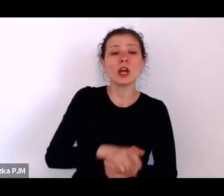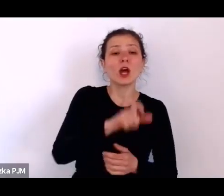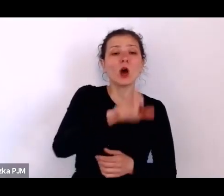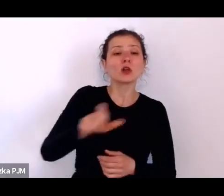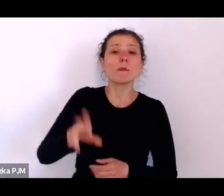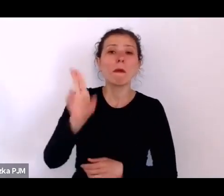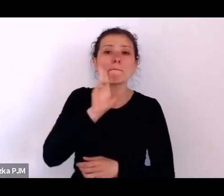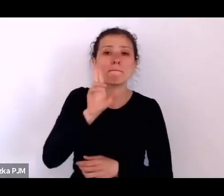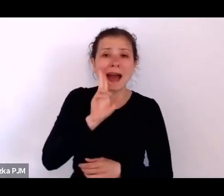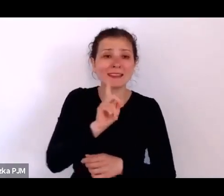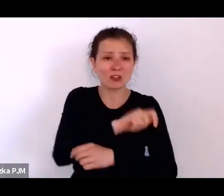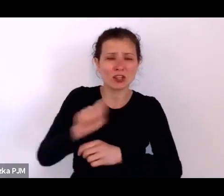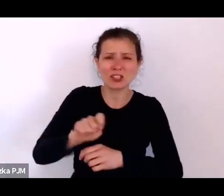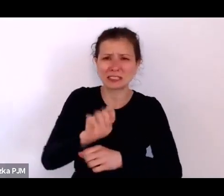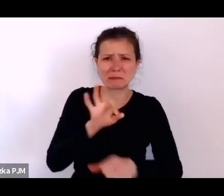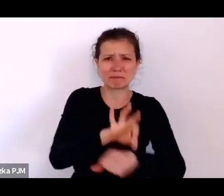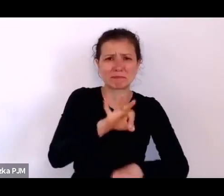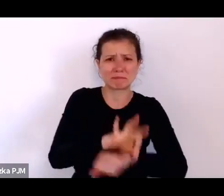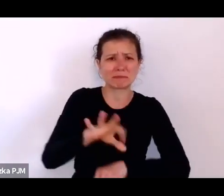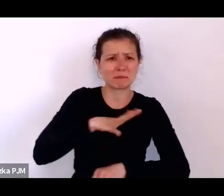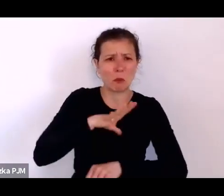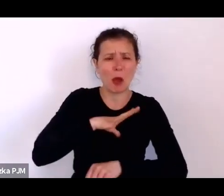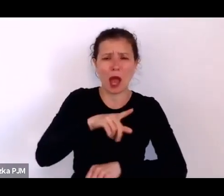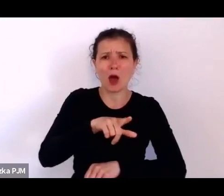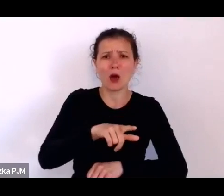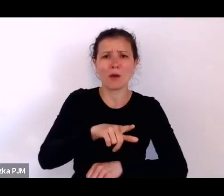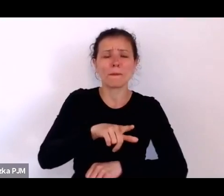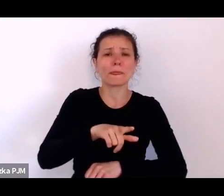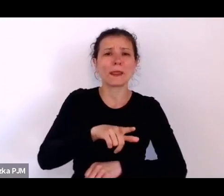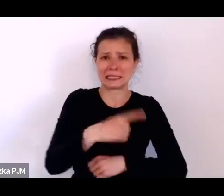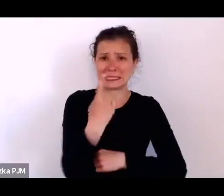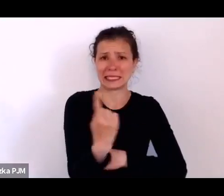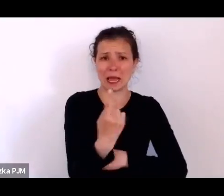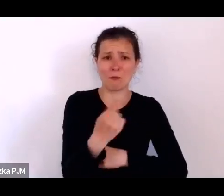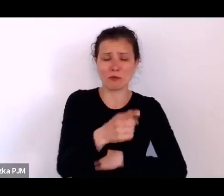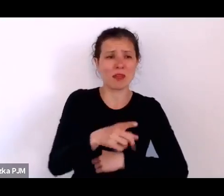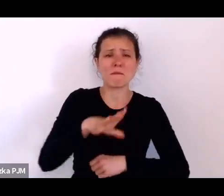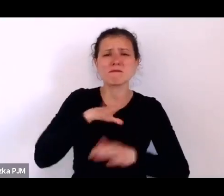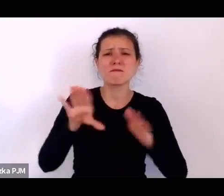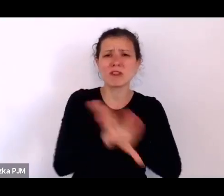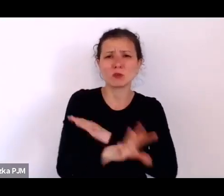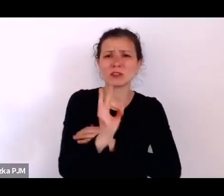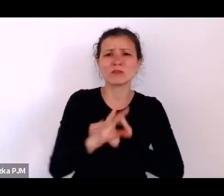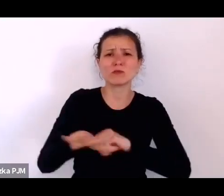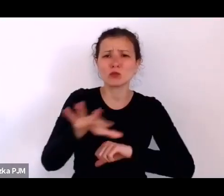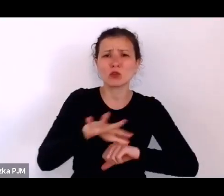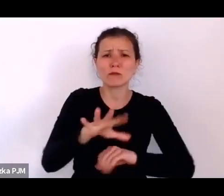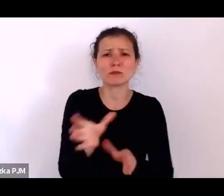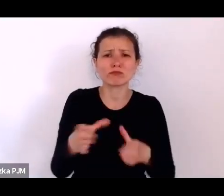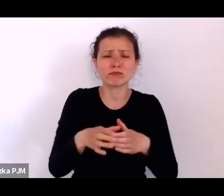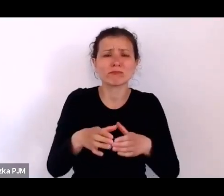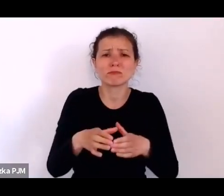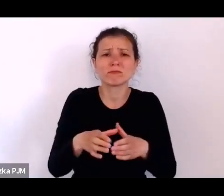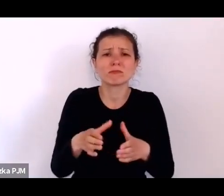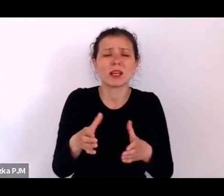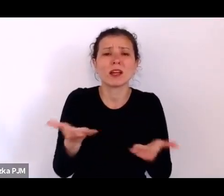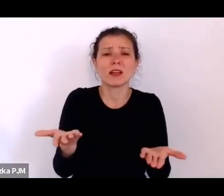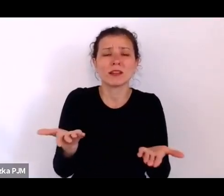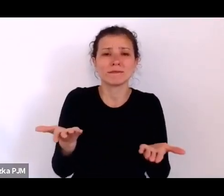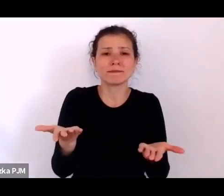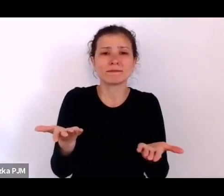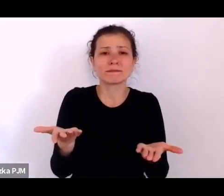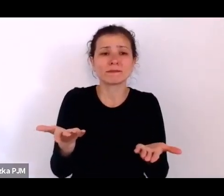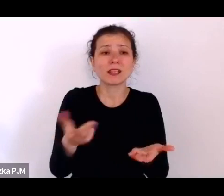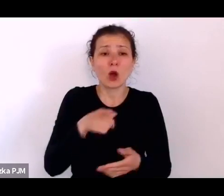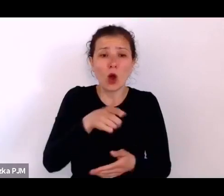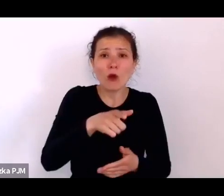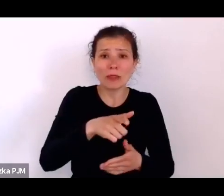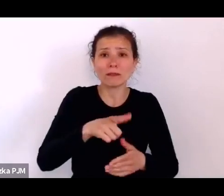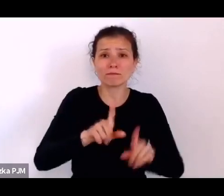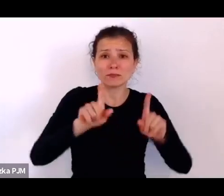były zupełnie wykluczone jak gdyby ze środowiska kiedy zachodziły w ciążę i rodziły dziecko